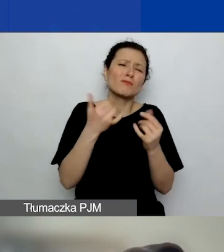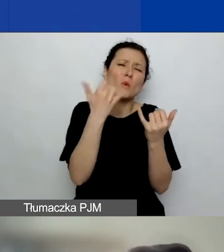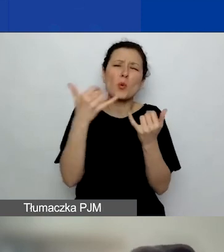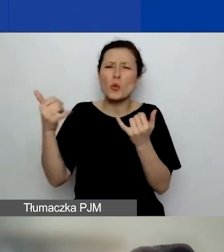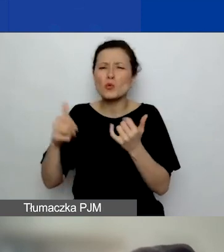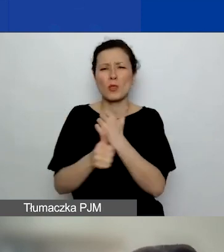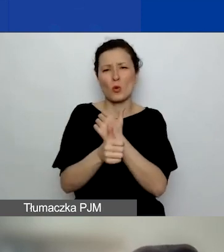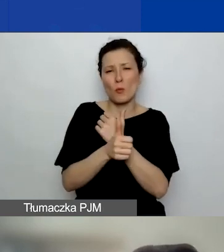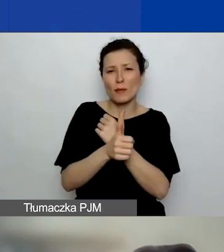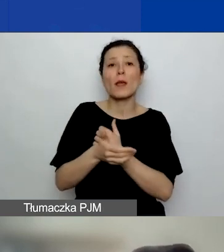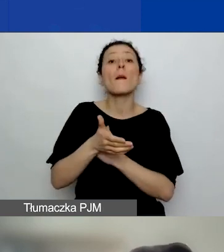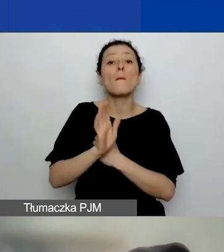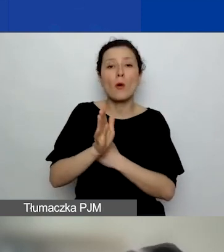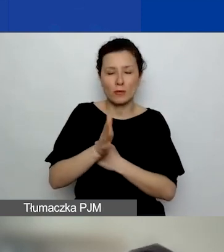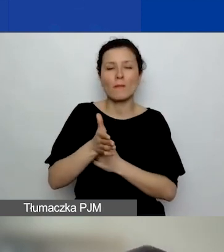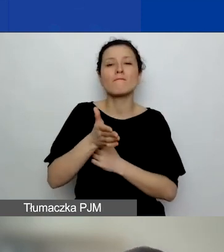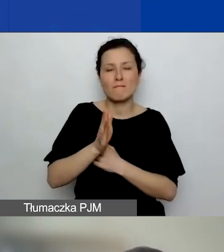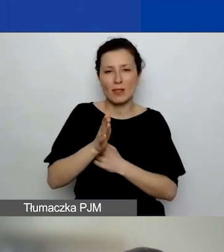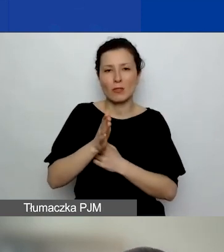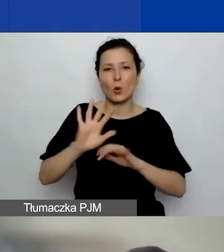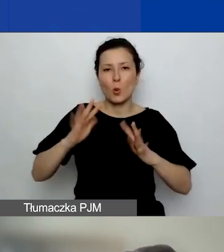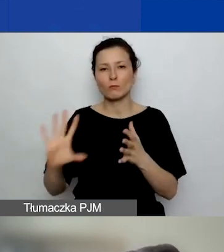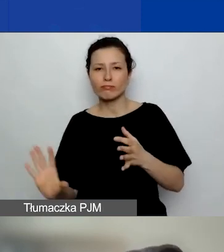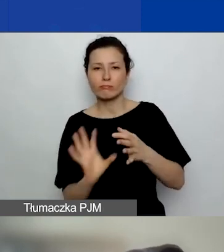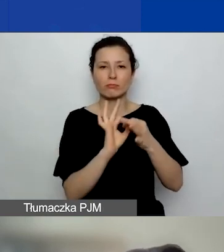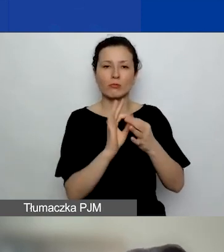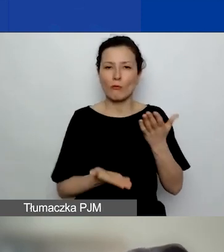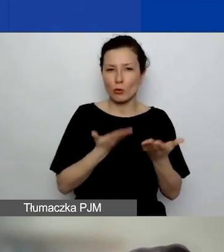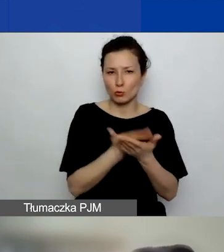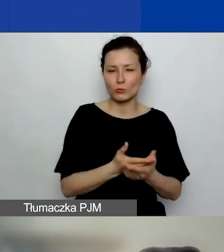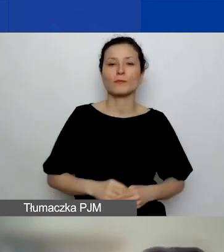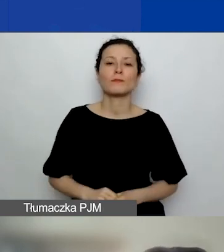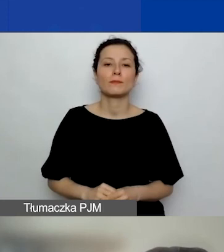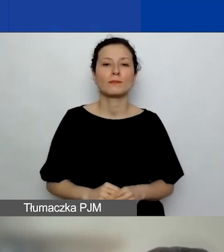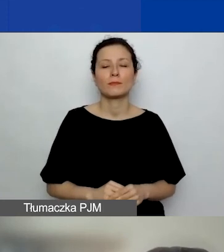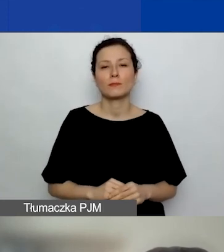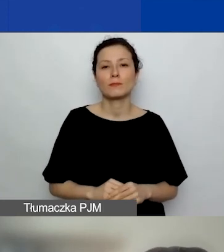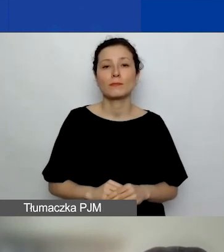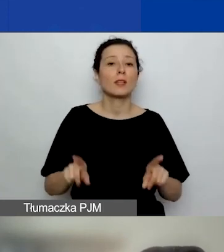które będą później stanowić załączniki do wniosku, stanowić załączniki do umowy granatowej,